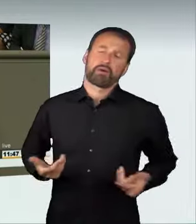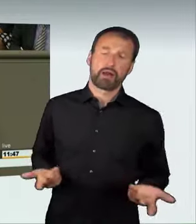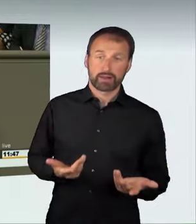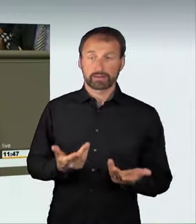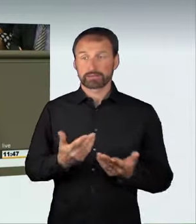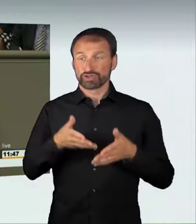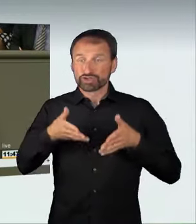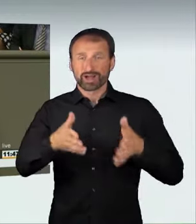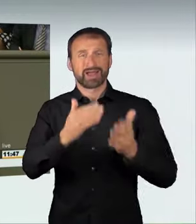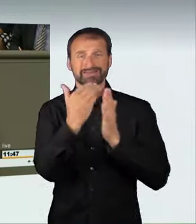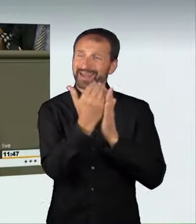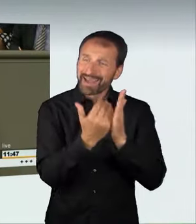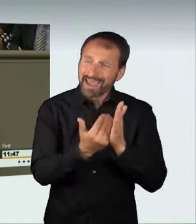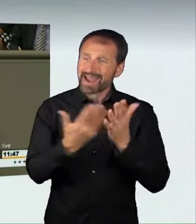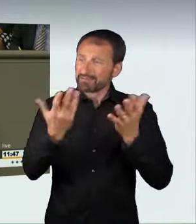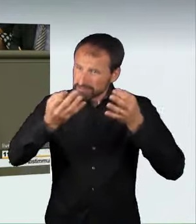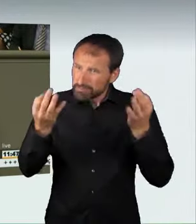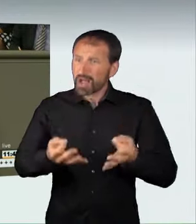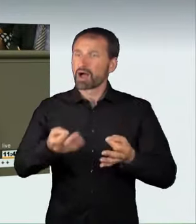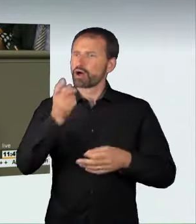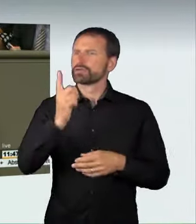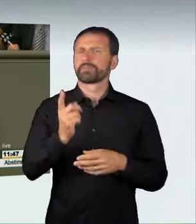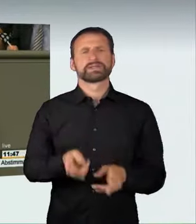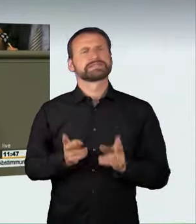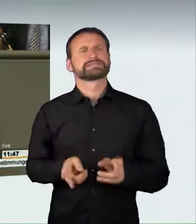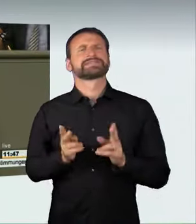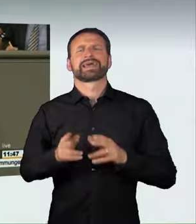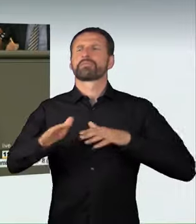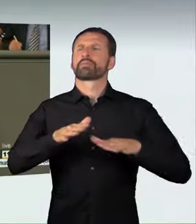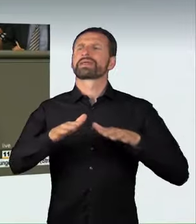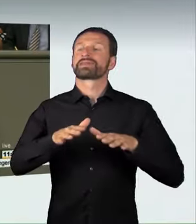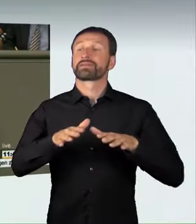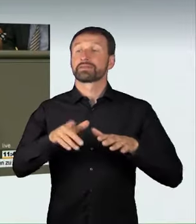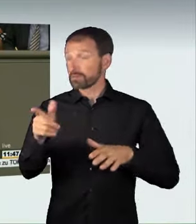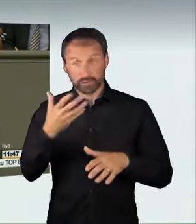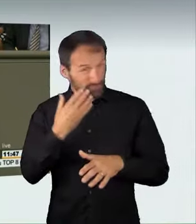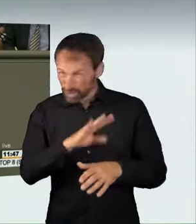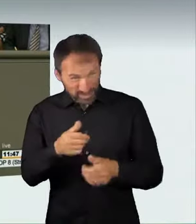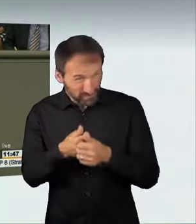die notwendig sind, um sichere Mobilität zu garantieren, der hat auf unseren Straßen keinen Platz mehr. Danke schön.